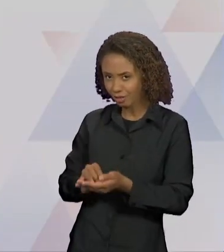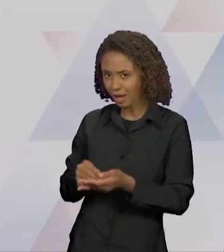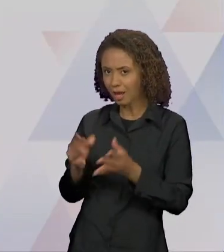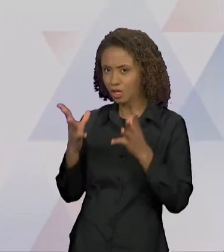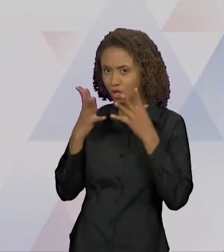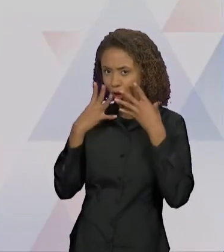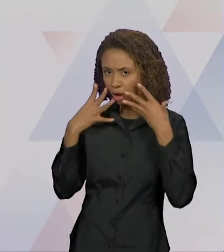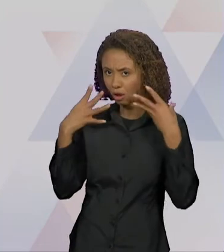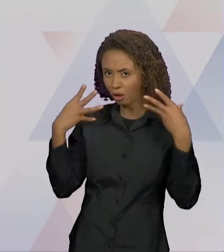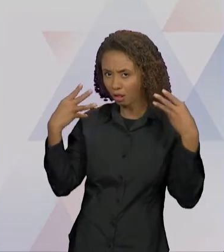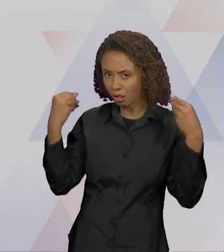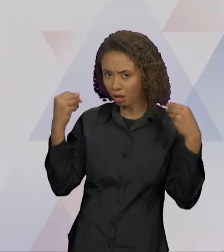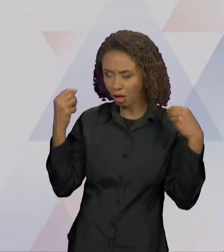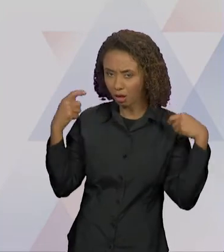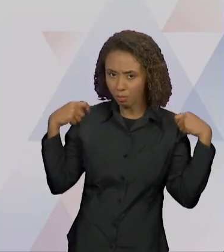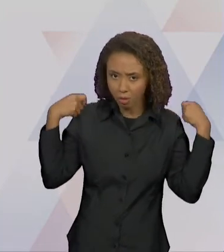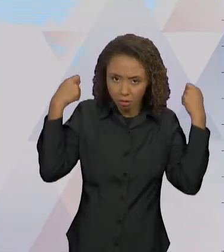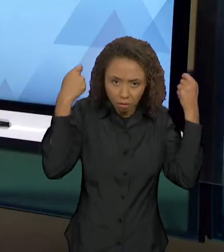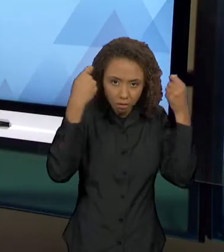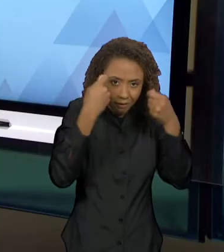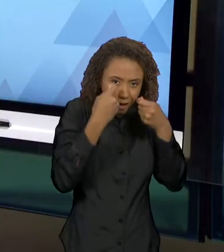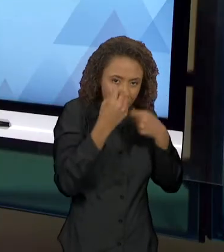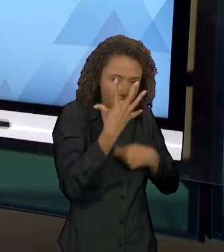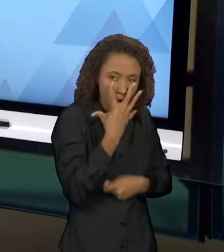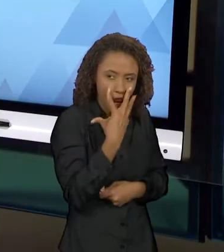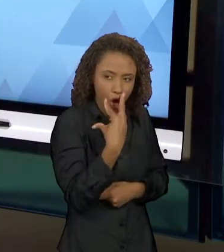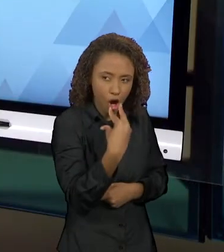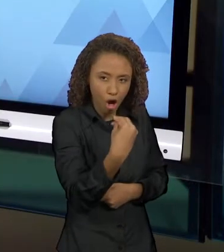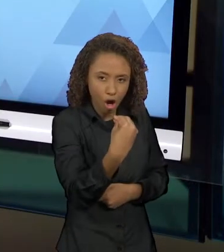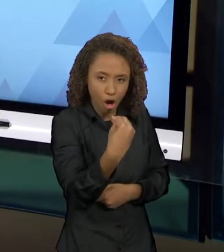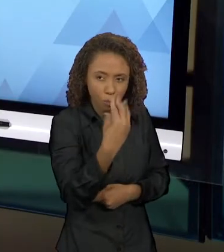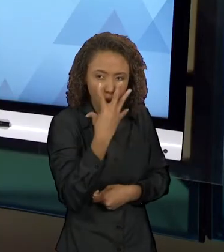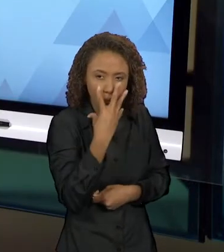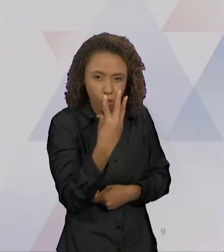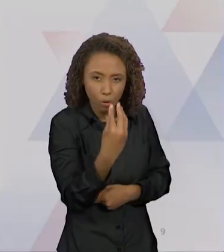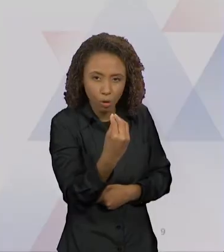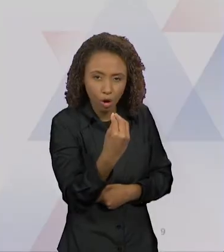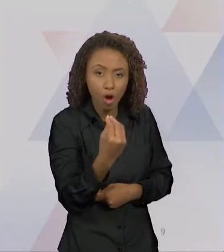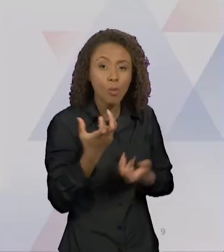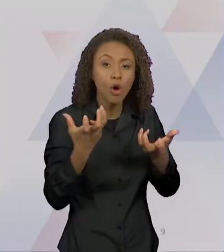PROVAR" E AÍ VAI MOSTRANDO... AQUI, "O LOBO LHE